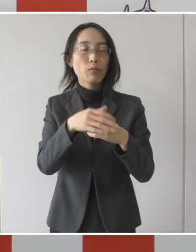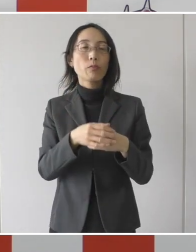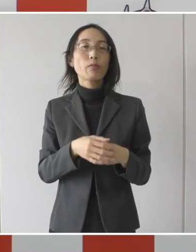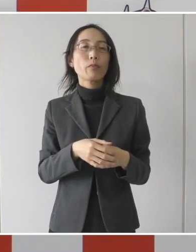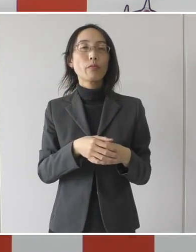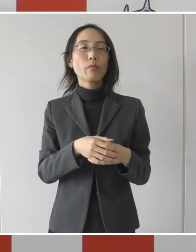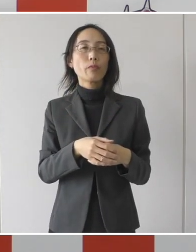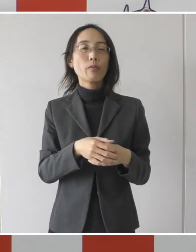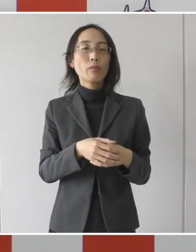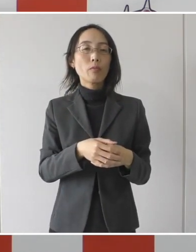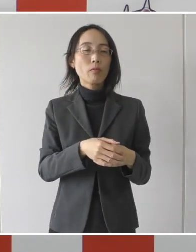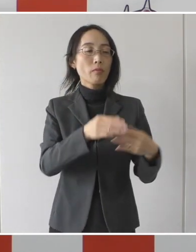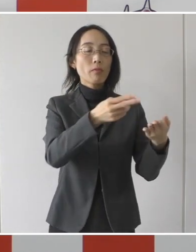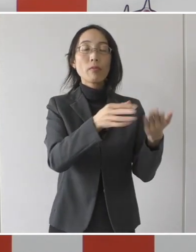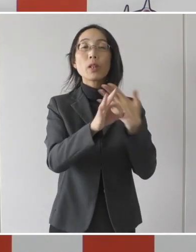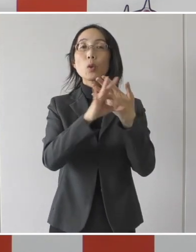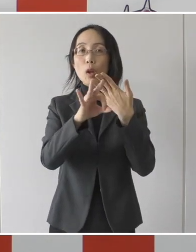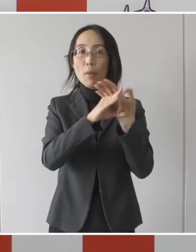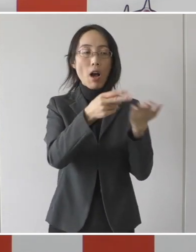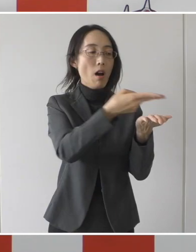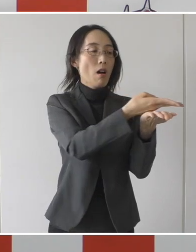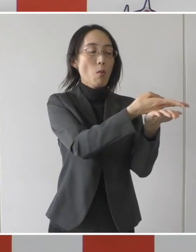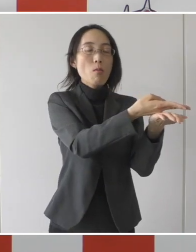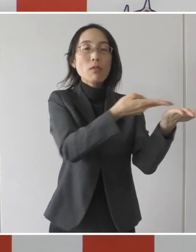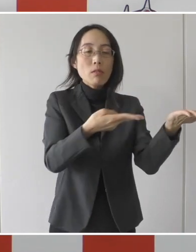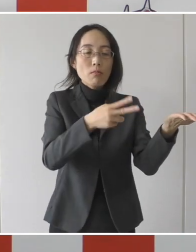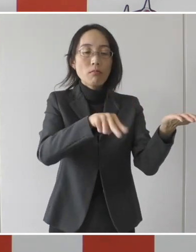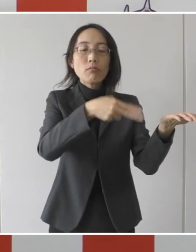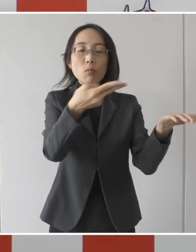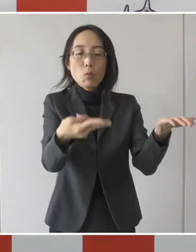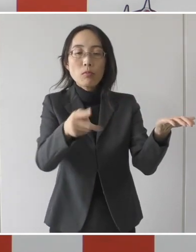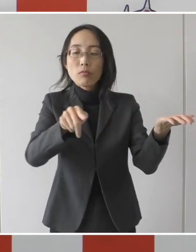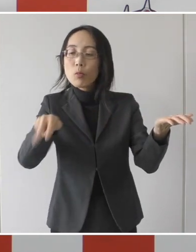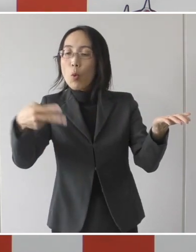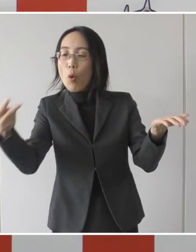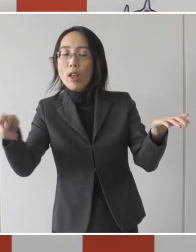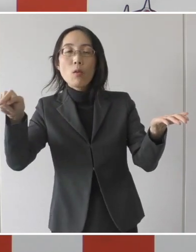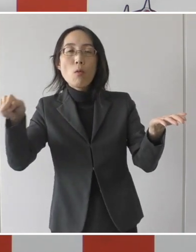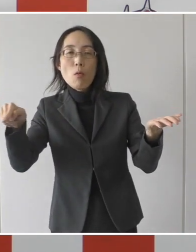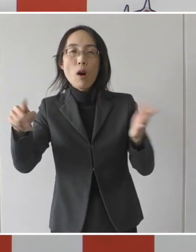そこからまた違う病院に転院するというのは対象になりませんが